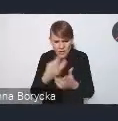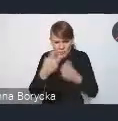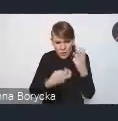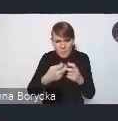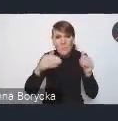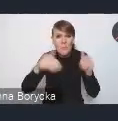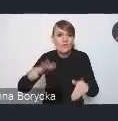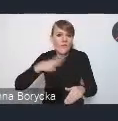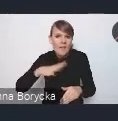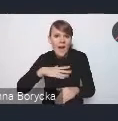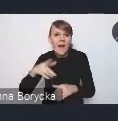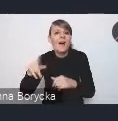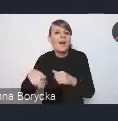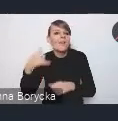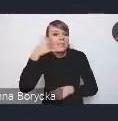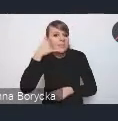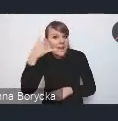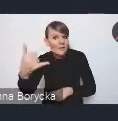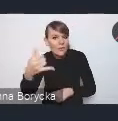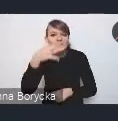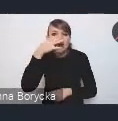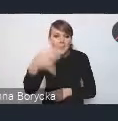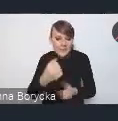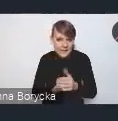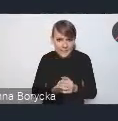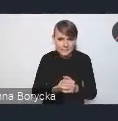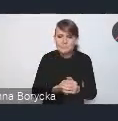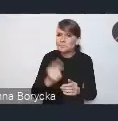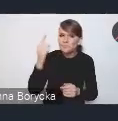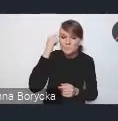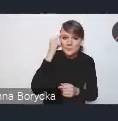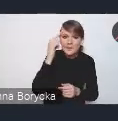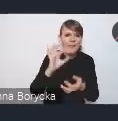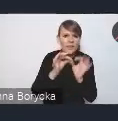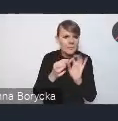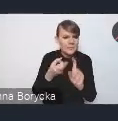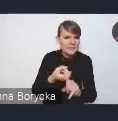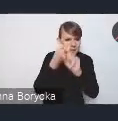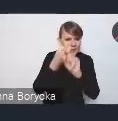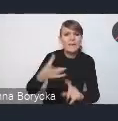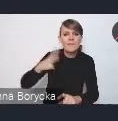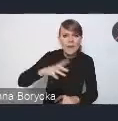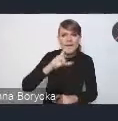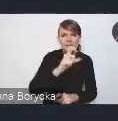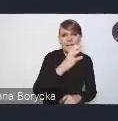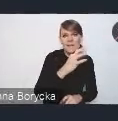Tak z doświadczenia przypominamy, że gdyby się coś zawiesiło, to warto zrobić "Ctrl+R" i przeładować system.